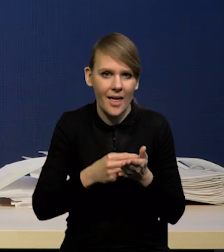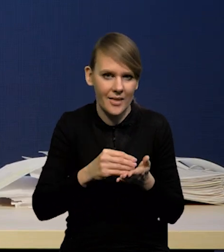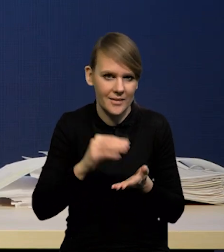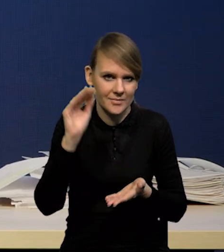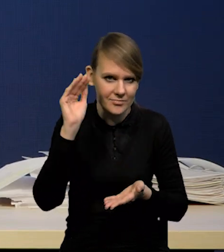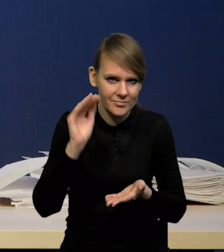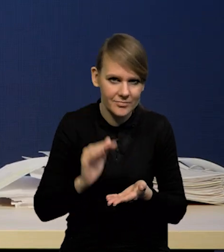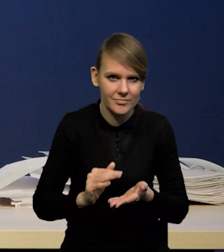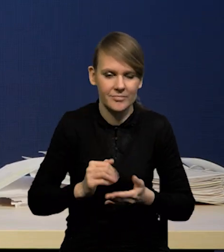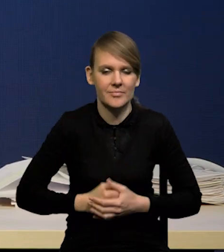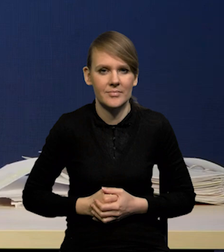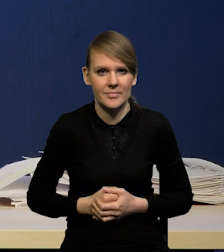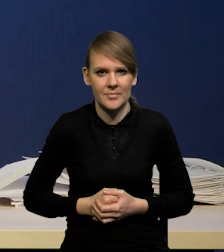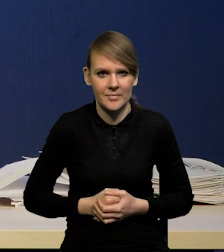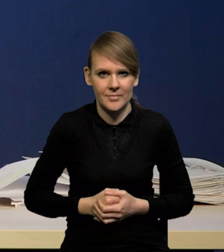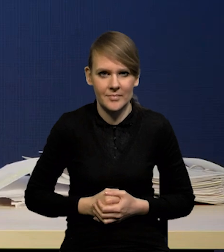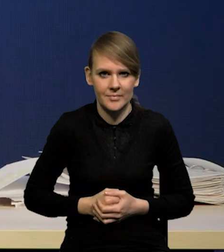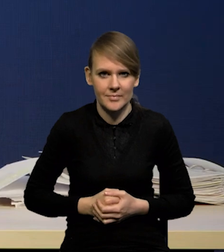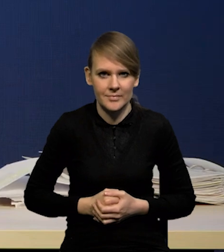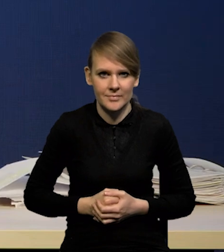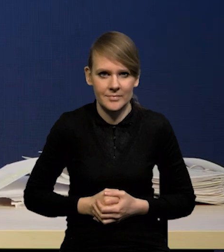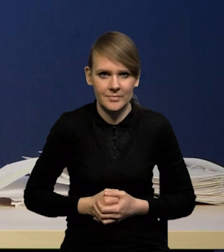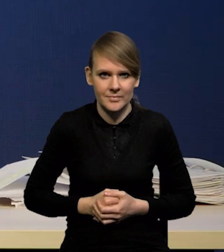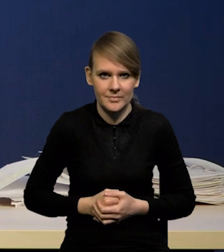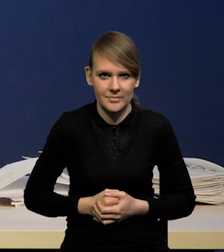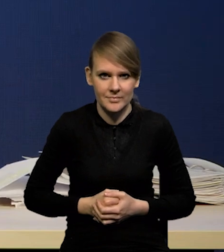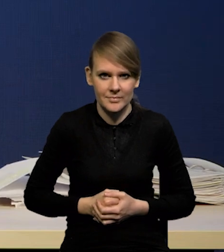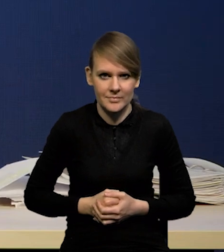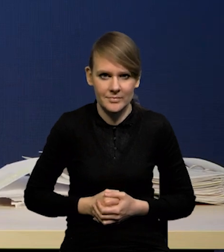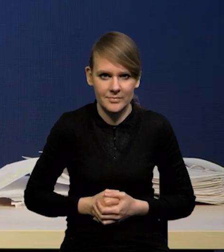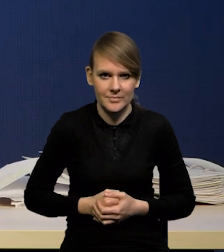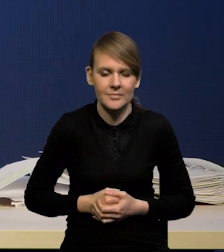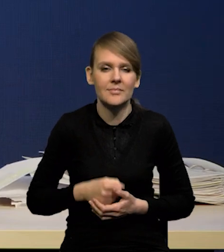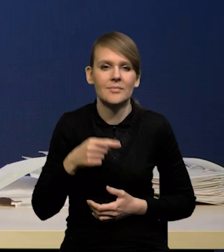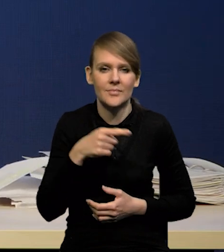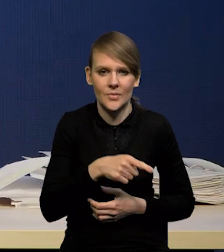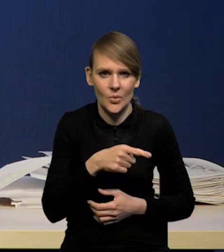i ta grupa zjawisk działa w kierunku dezinflacji,